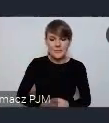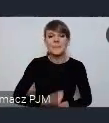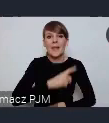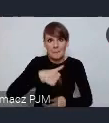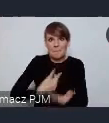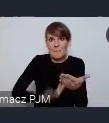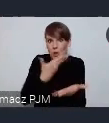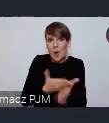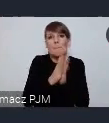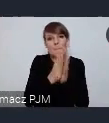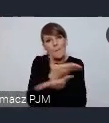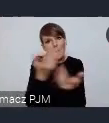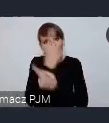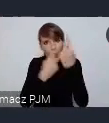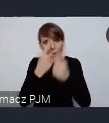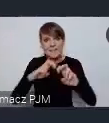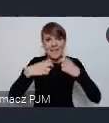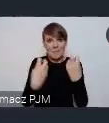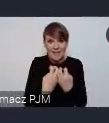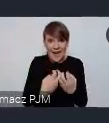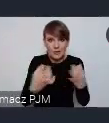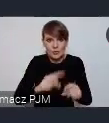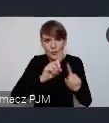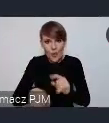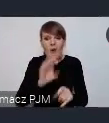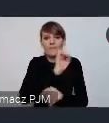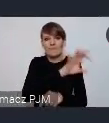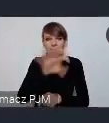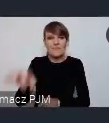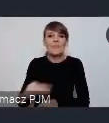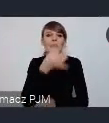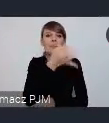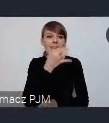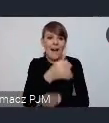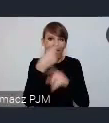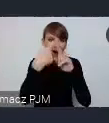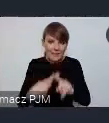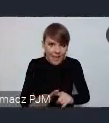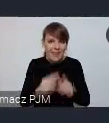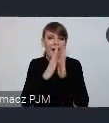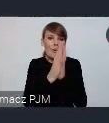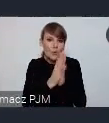po seminarium forum rozwoju lokalnego wysyłać taką ankietę, w której zadamy kilka pytań, wtedy prosimy o deklarację.